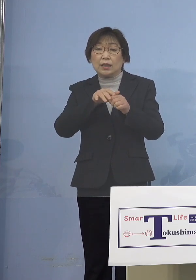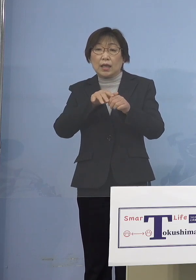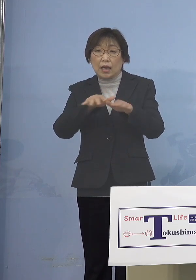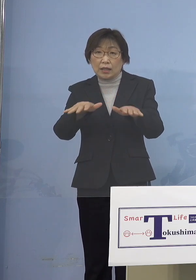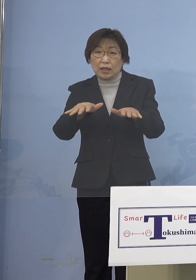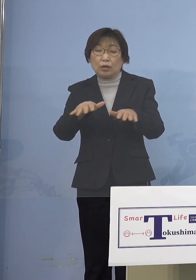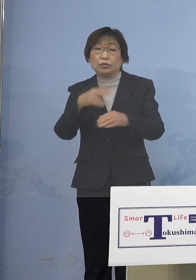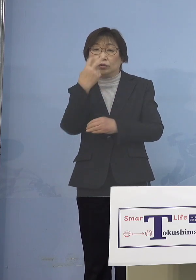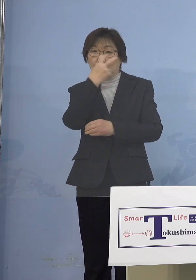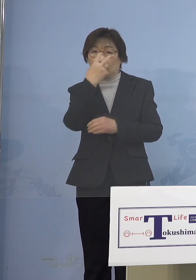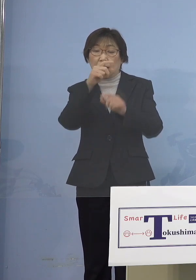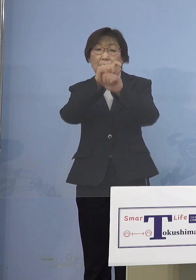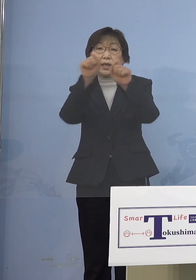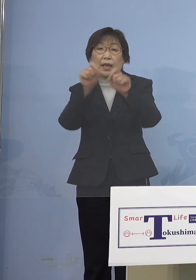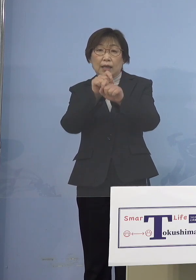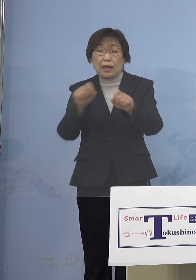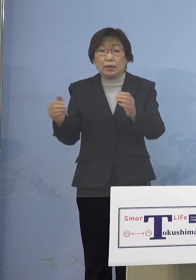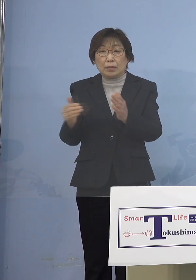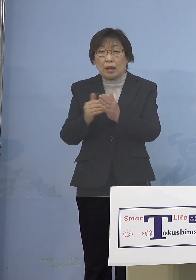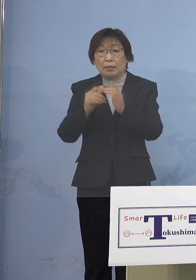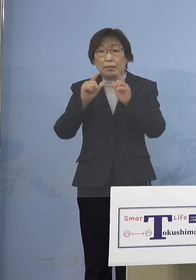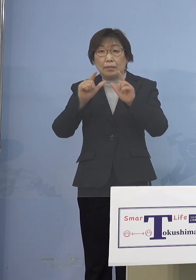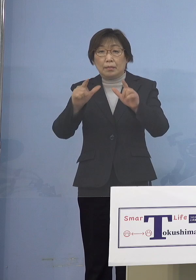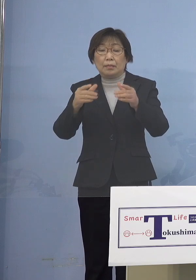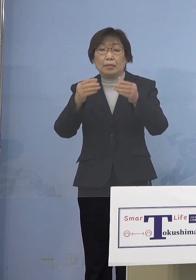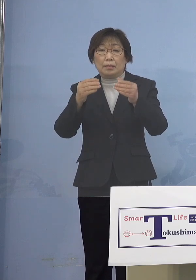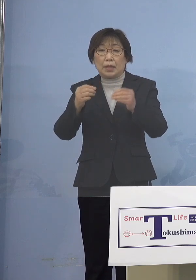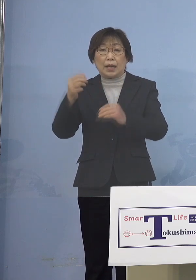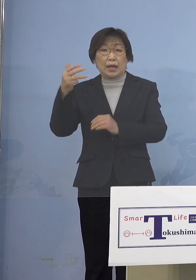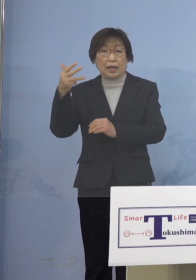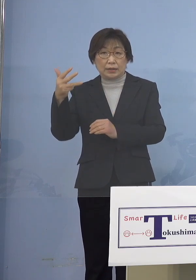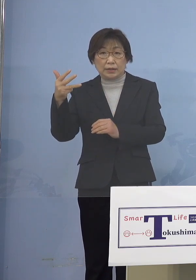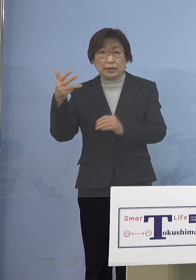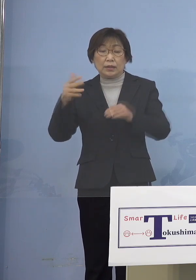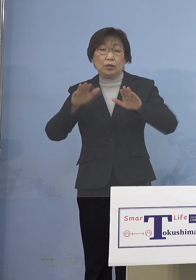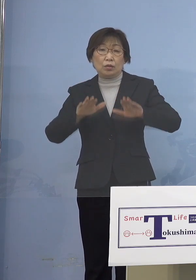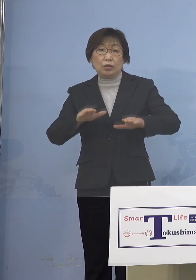これまで発表した8名に 本日発表の2名を合わせた